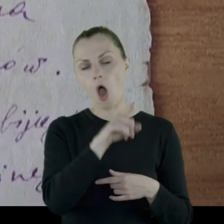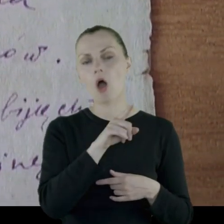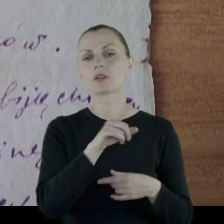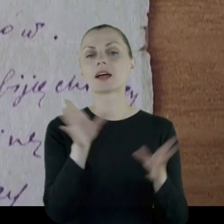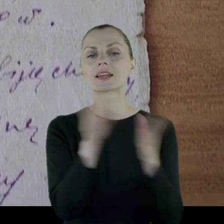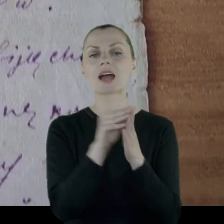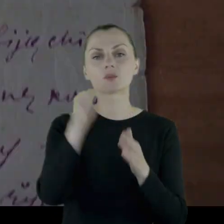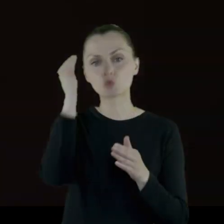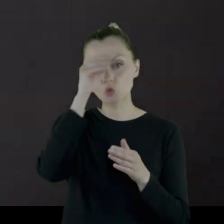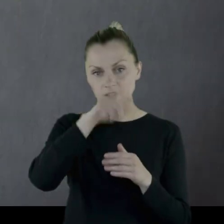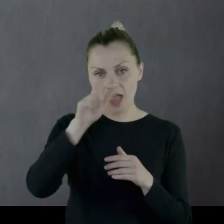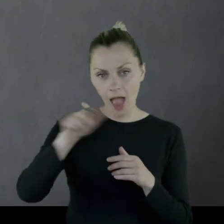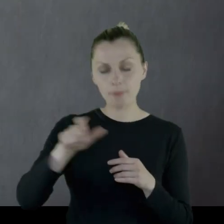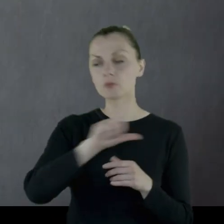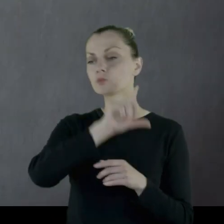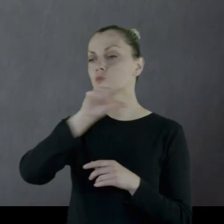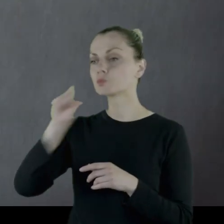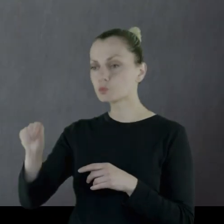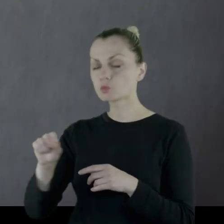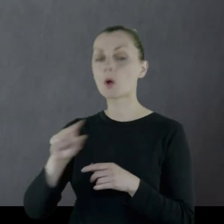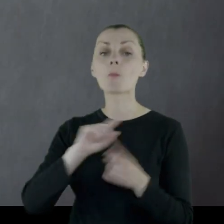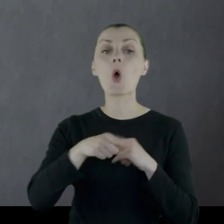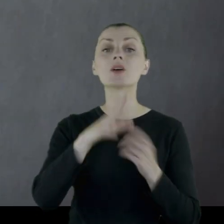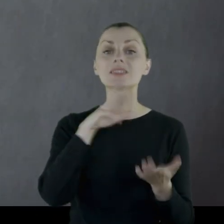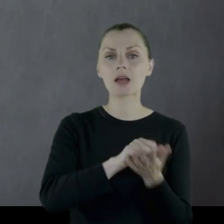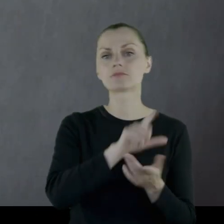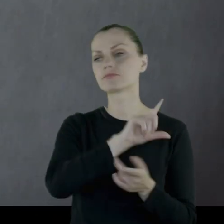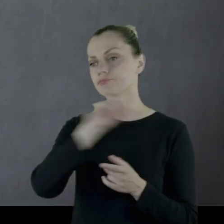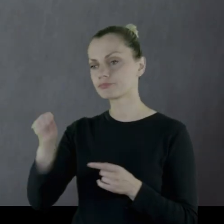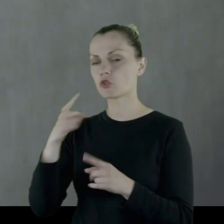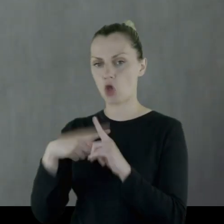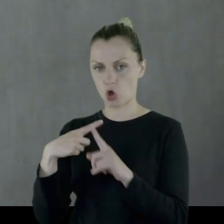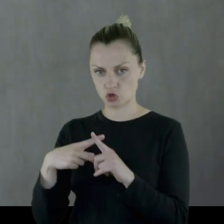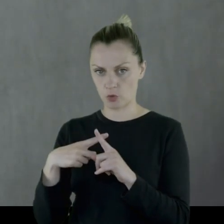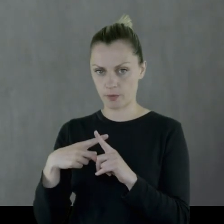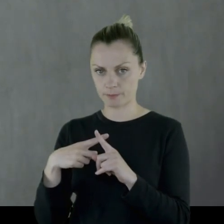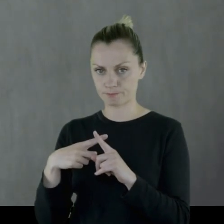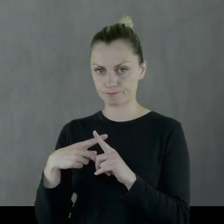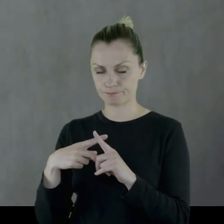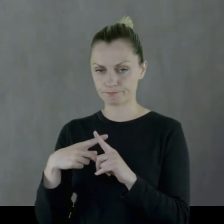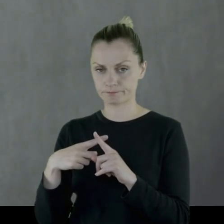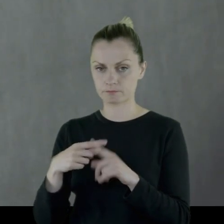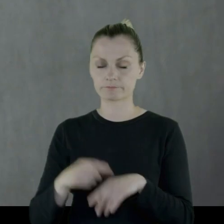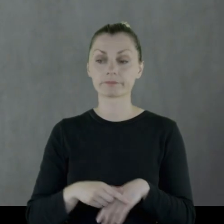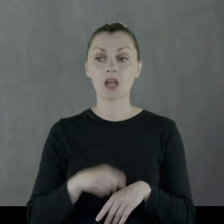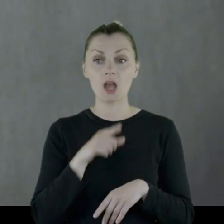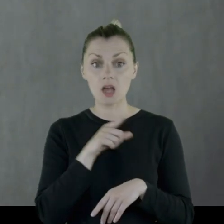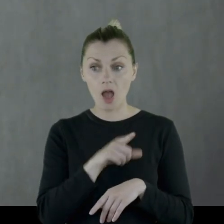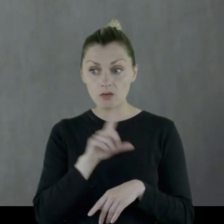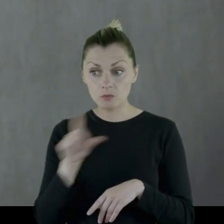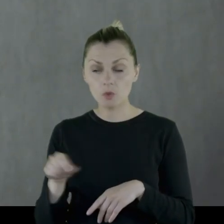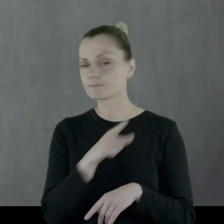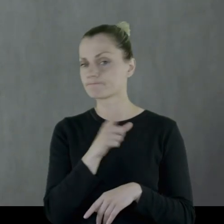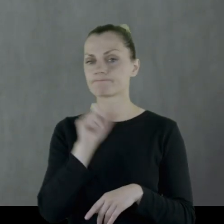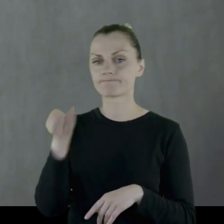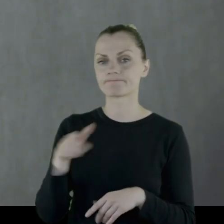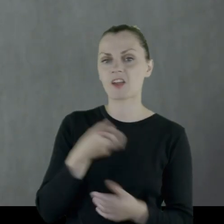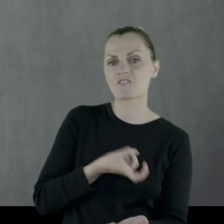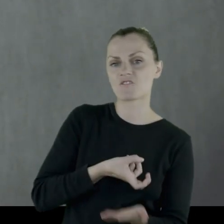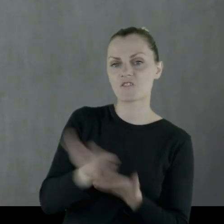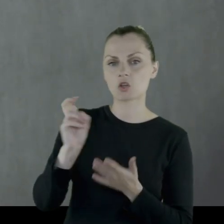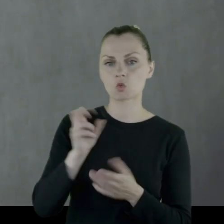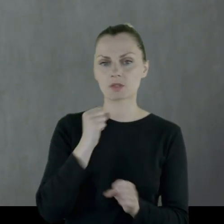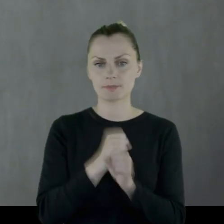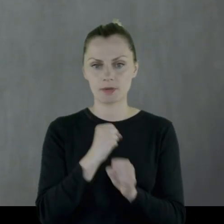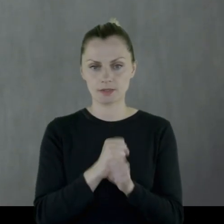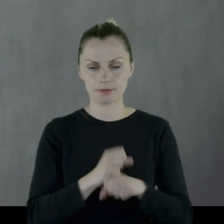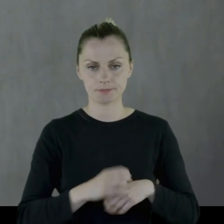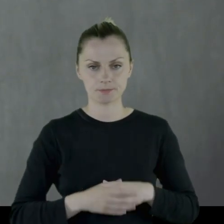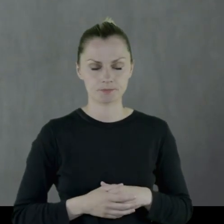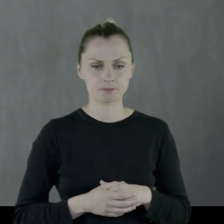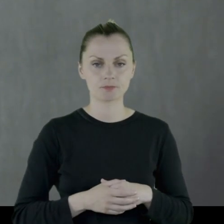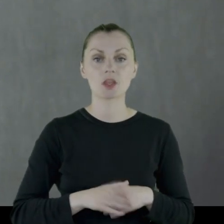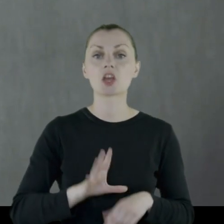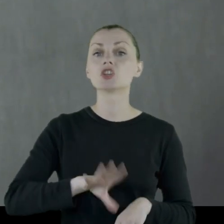on z uczniami po zajęciach w-f'u wstąpił do kościoła, za co został wyrzucony z pracy.